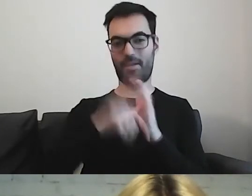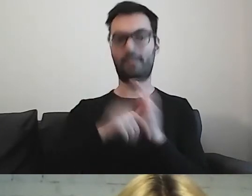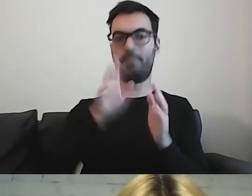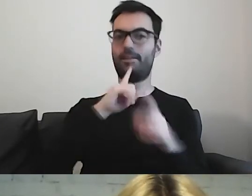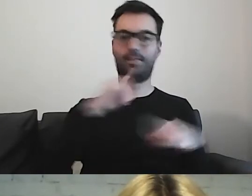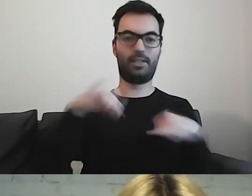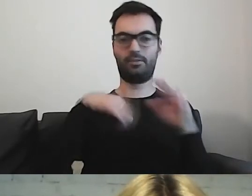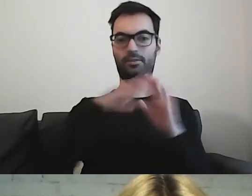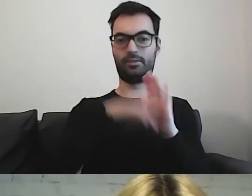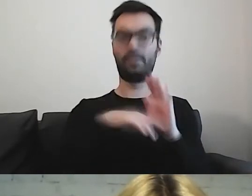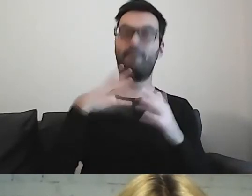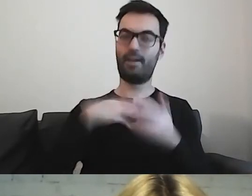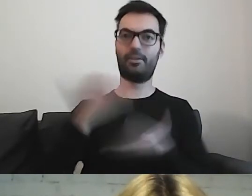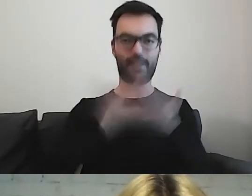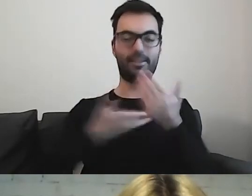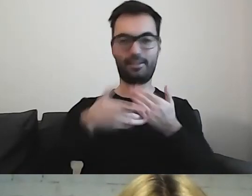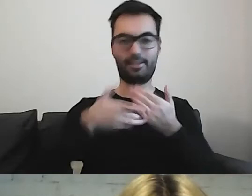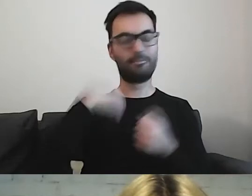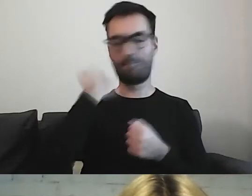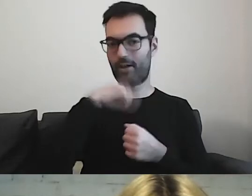to można się podzielić. Jestem bardzo ciekawa.